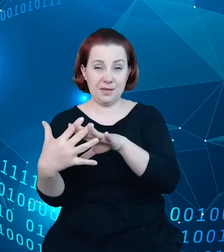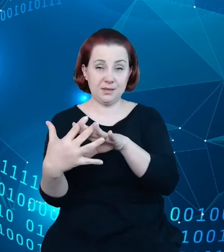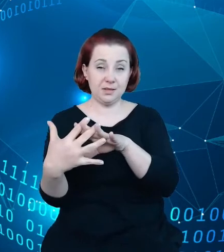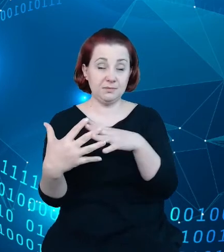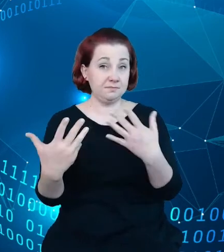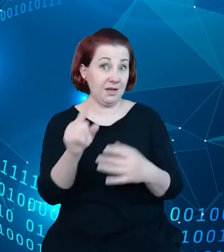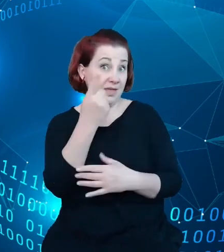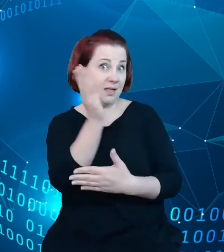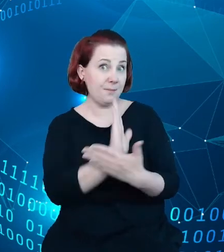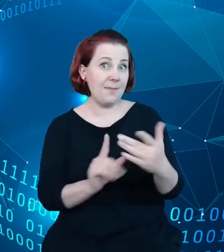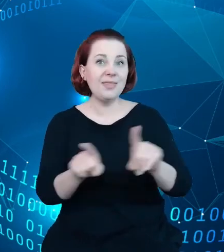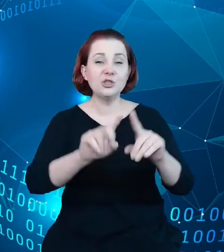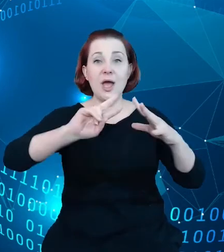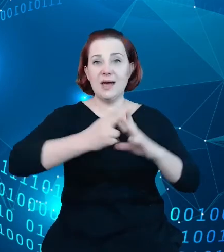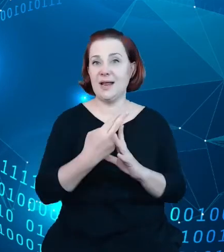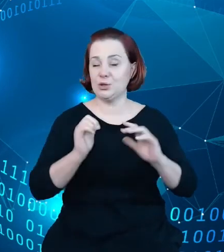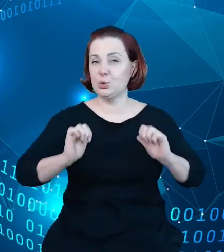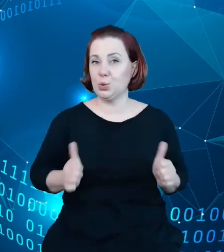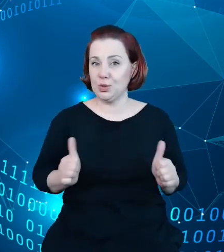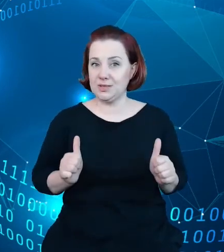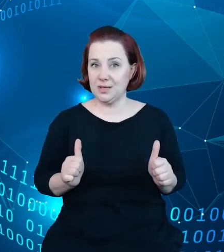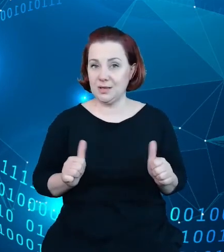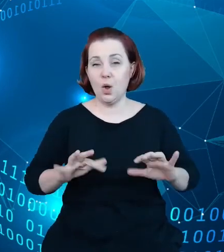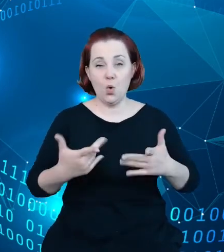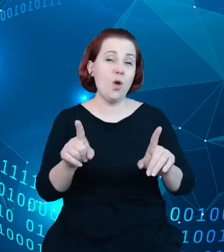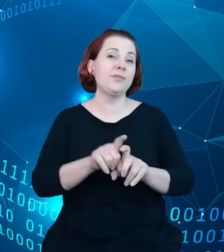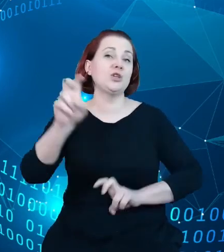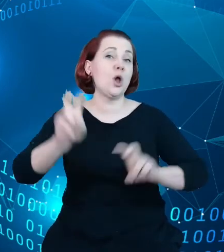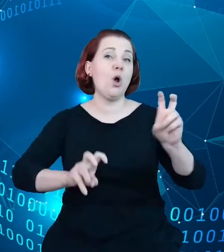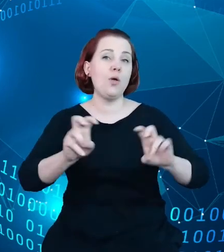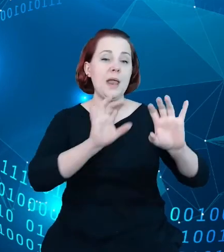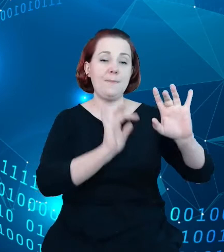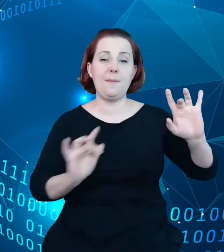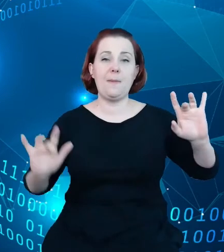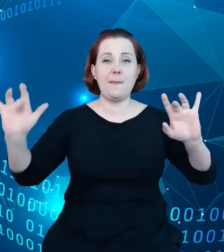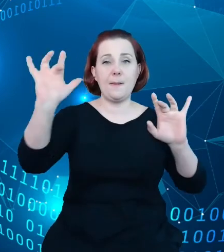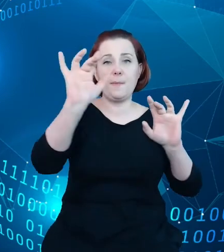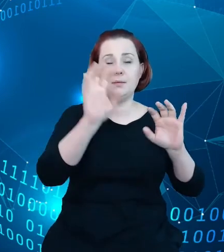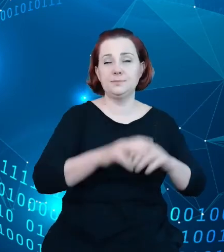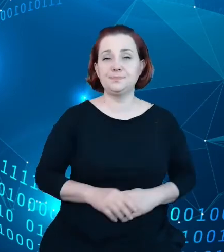w turystyce, czyli obiekty hotelarskie na przykład, i dzięki temu poprawić odbiór